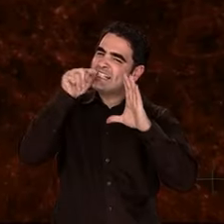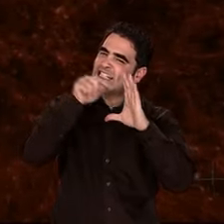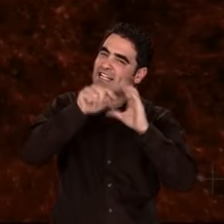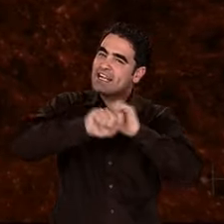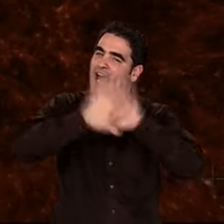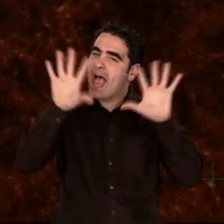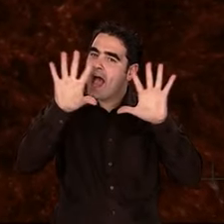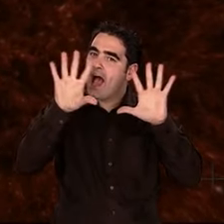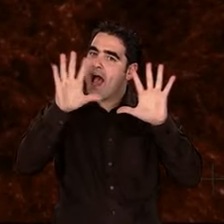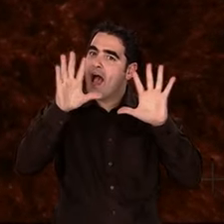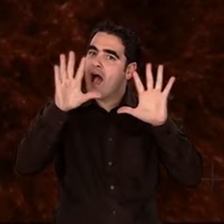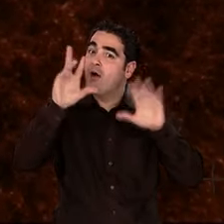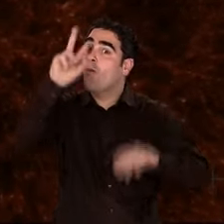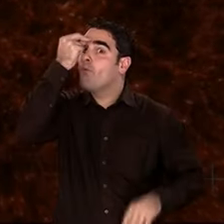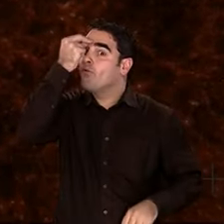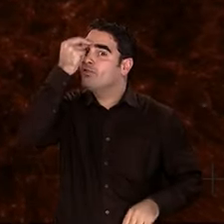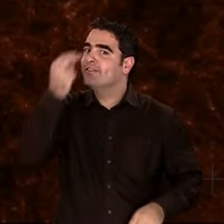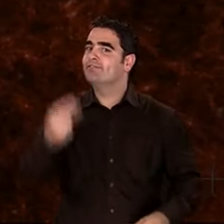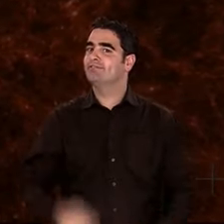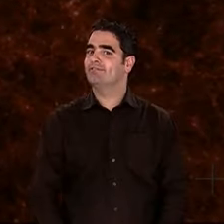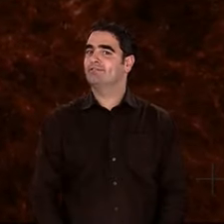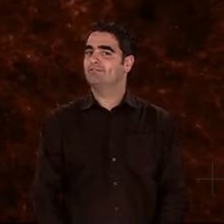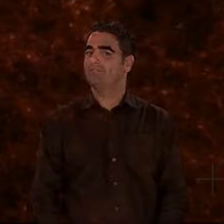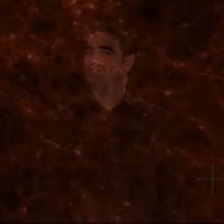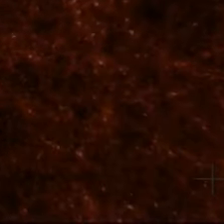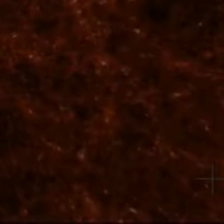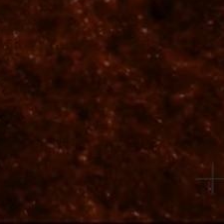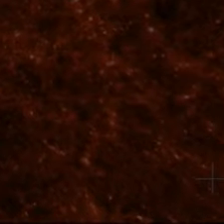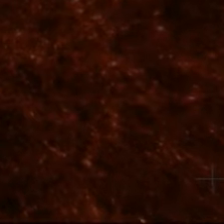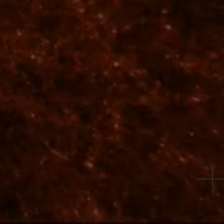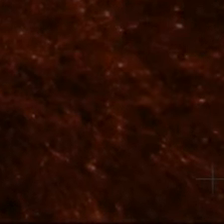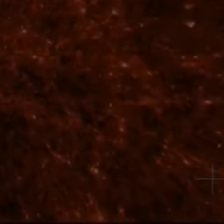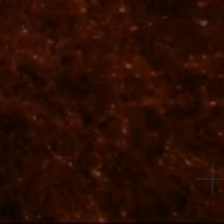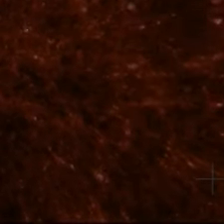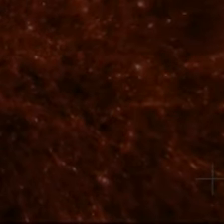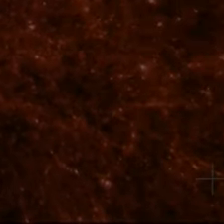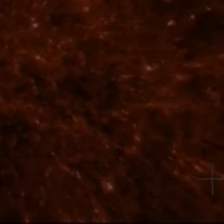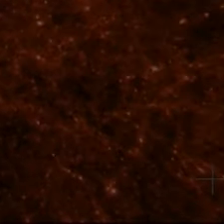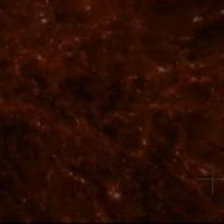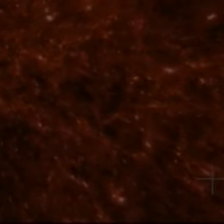cette énergie sombre qui accélère l'expansion de l'Univers, que sont-elles ?